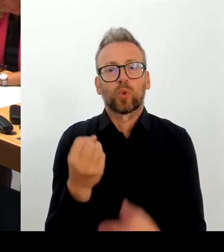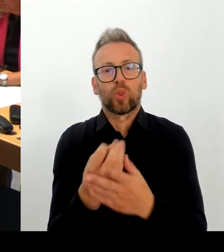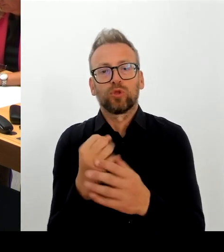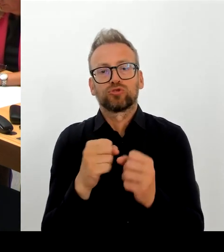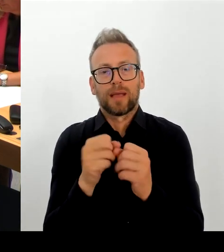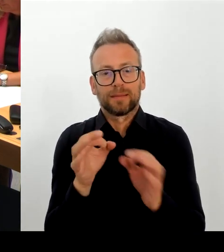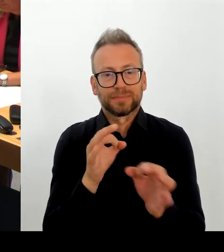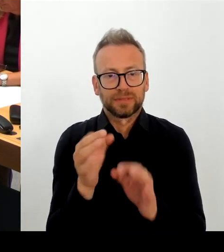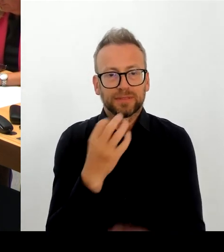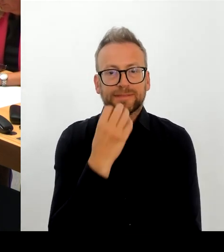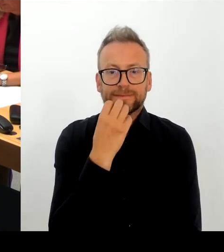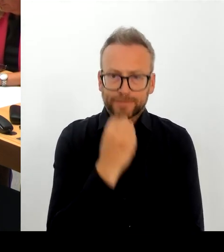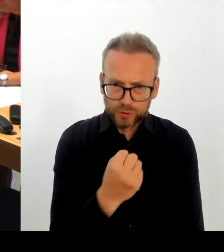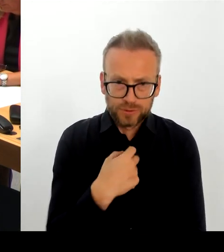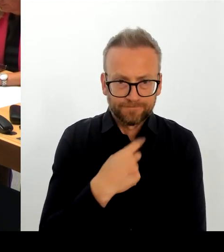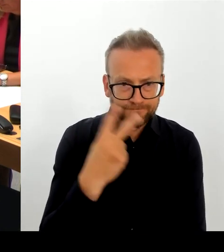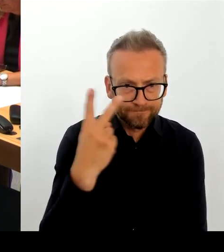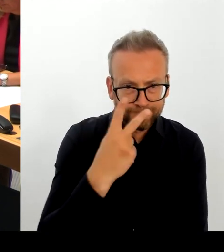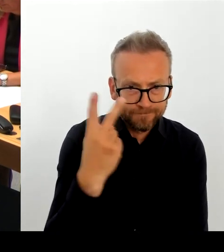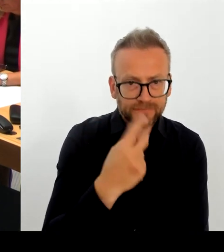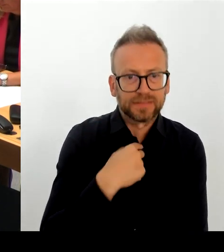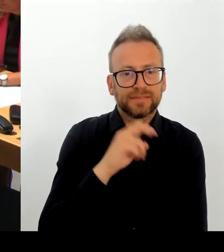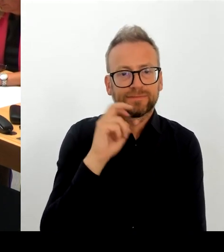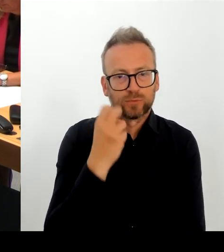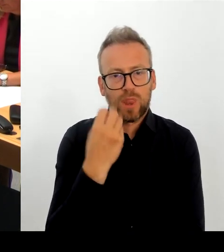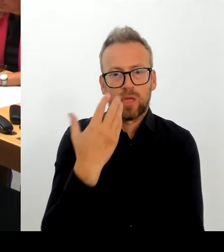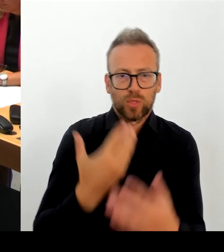Und wir werden uns, wenn ich meinen Terminkalender richtig